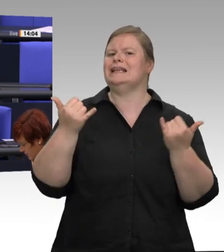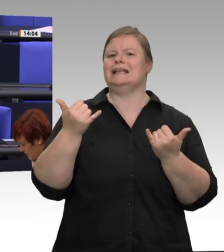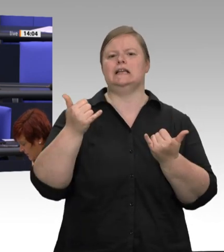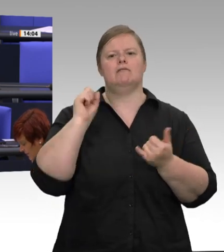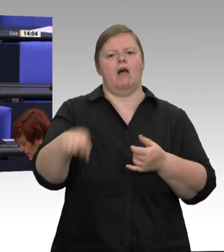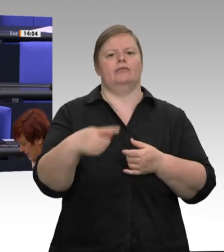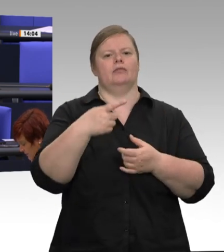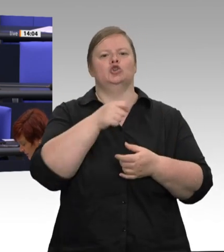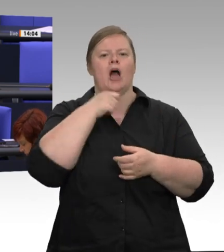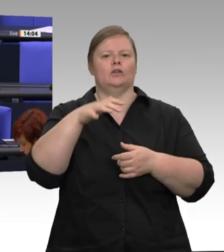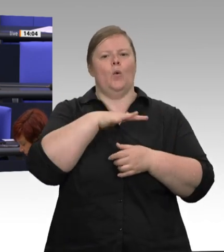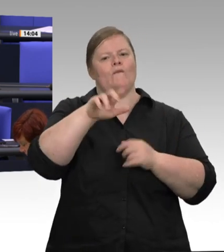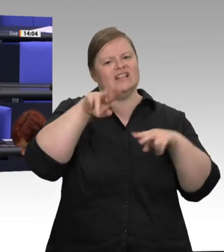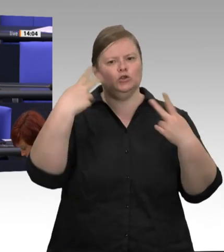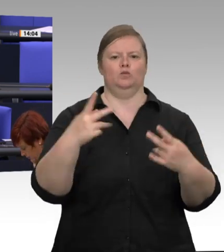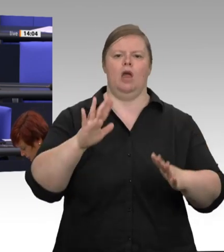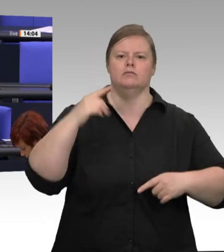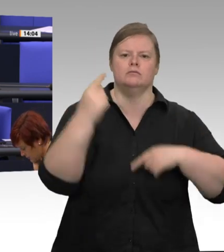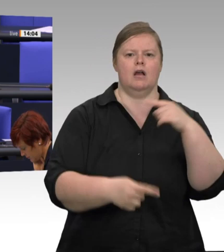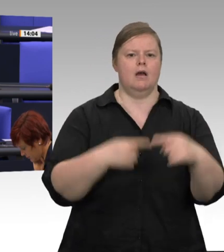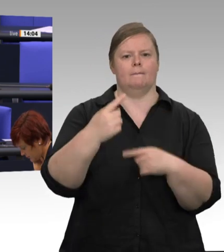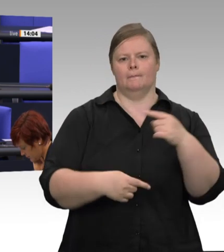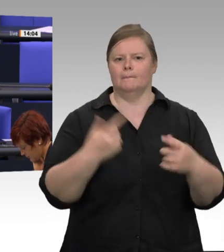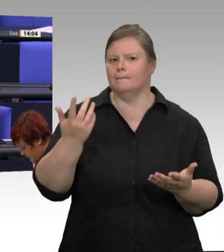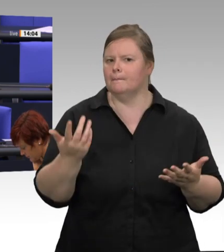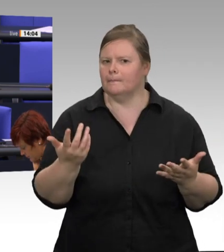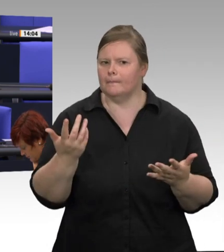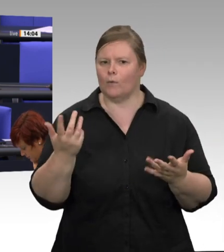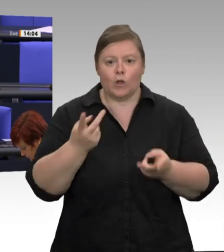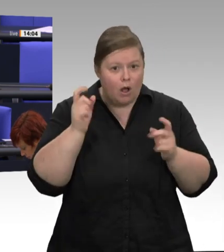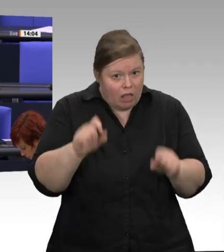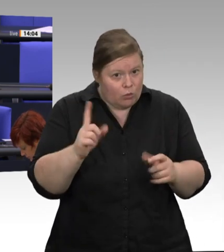man den Arbeitsschutz sicherstellen will, wie man die Einhaltung von Abständen in